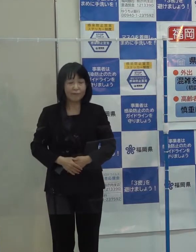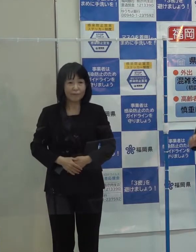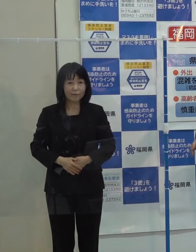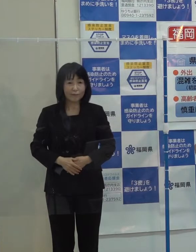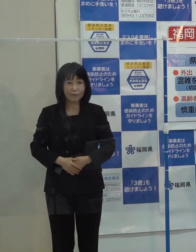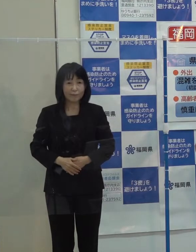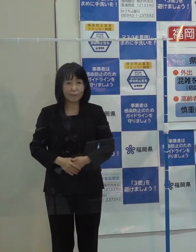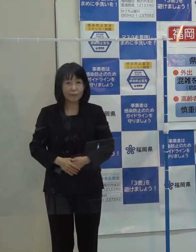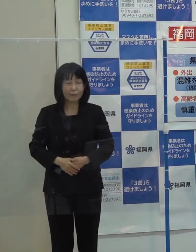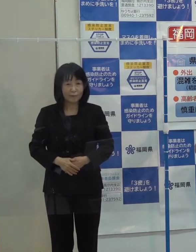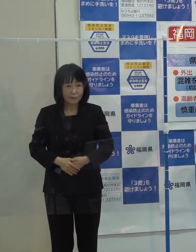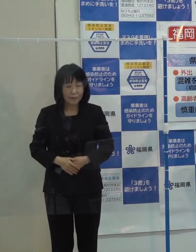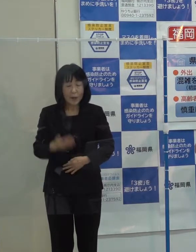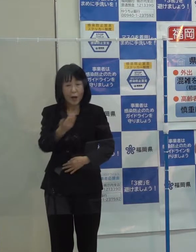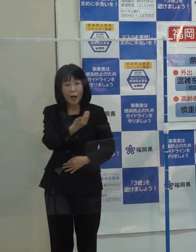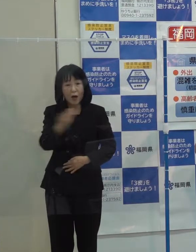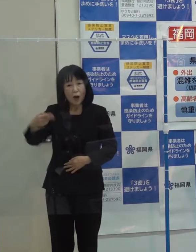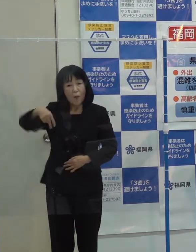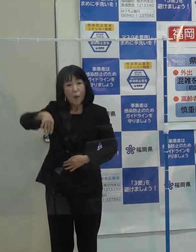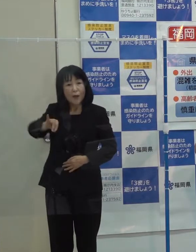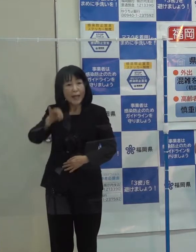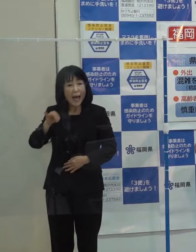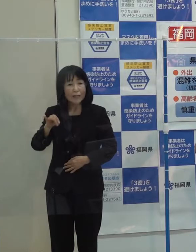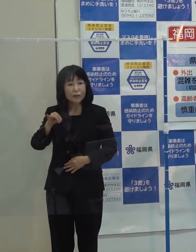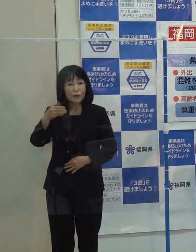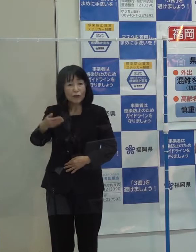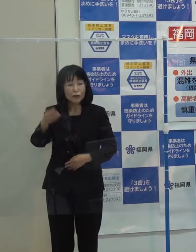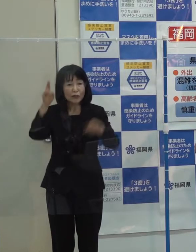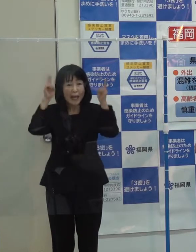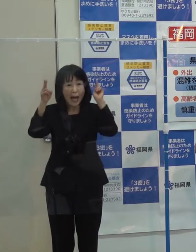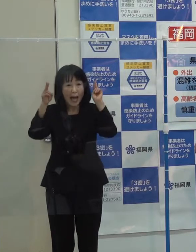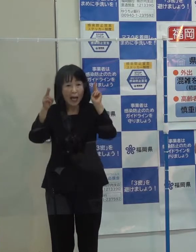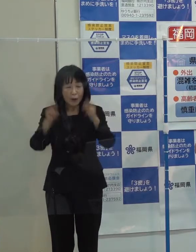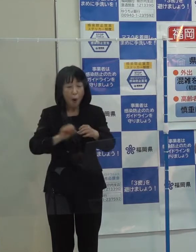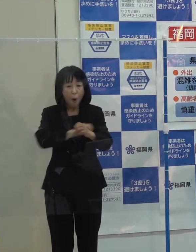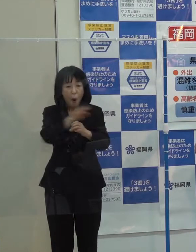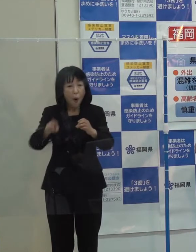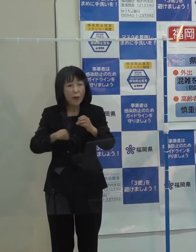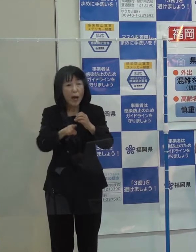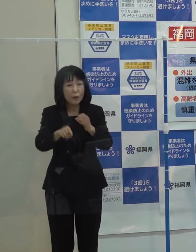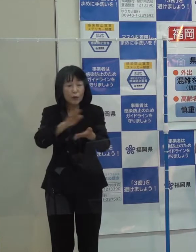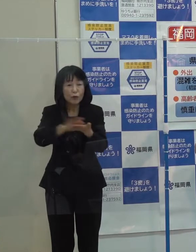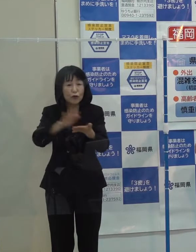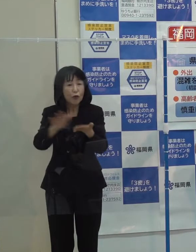「ボナックとの新型コロナウイルスの治療薬について県との共同開発が進んでいます